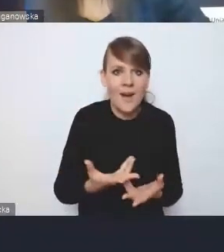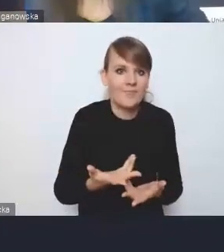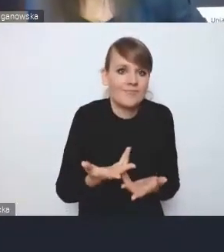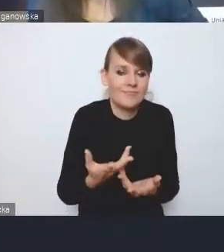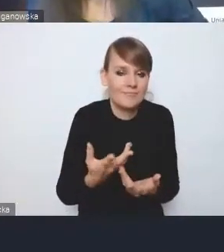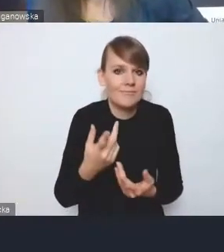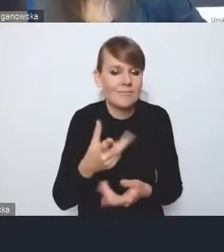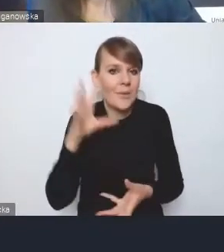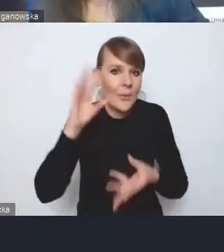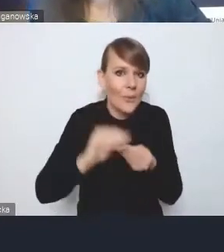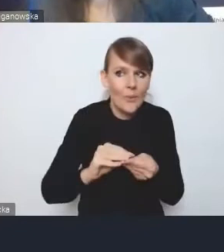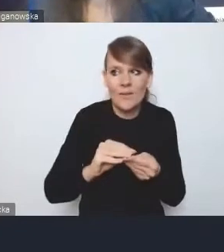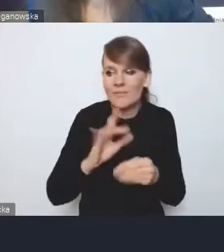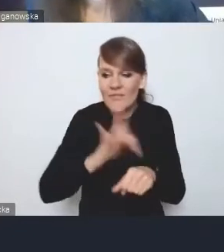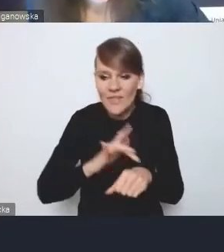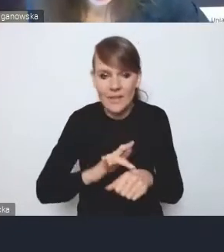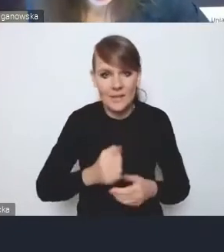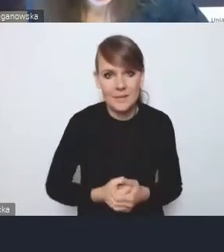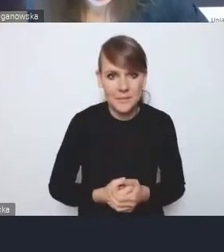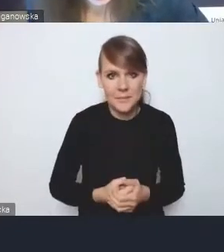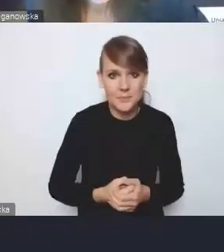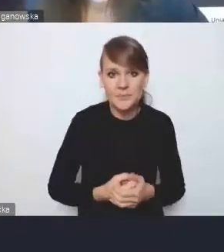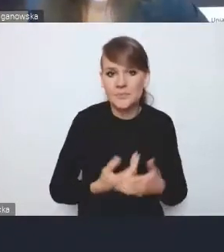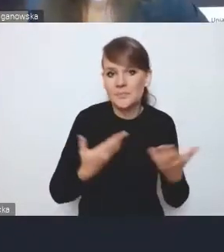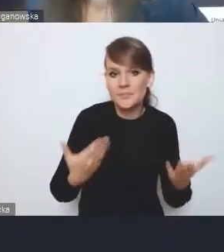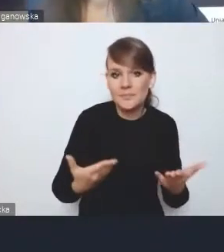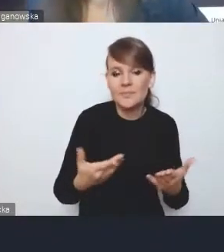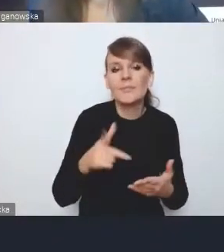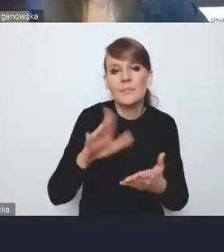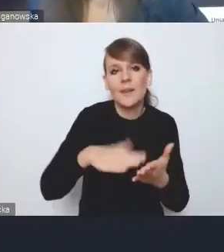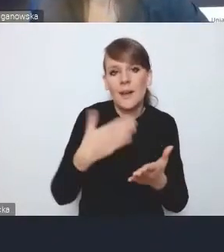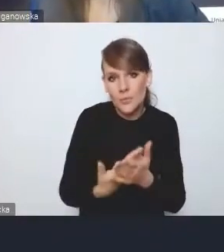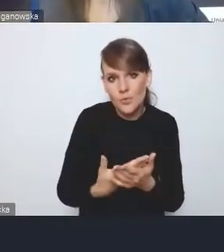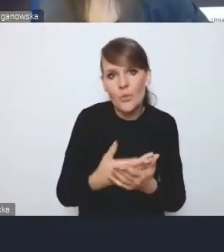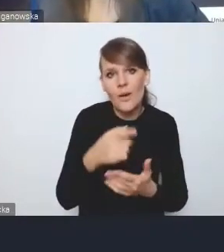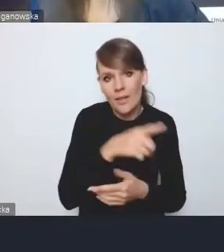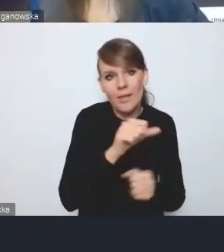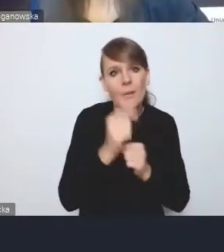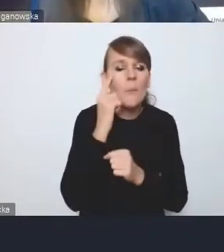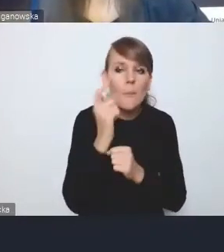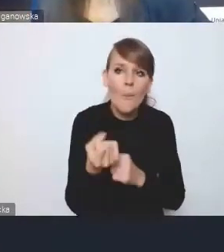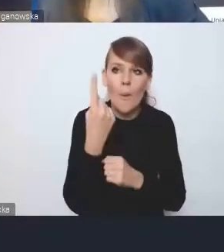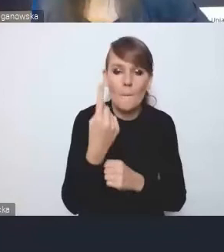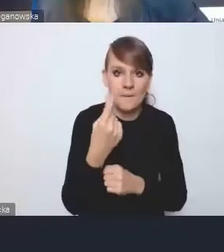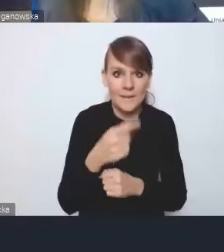Dlatego, że między innymi na stole jest taka koncepcja, żeby to, co będzie w strategii ponadlokalnej,